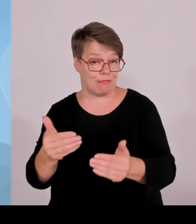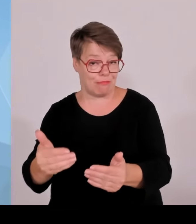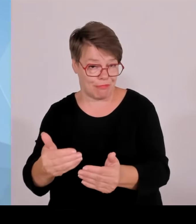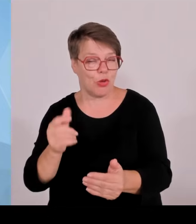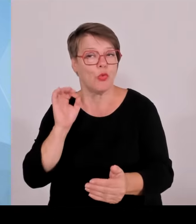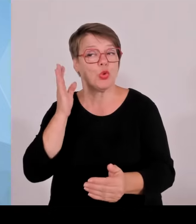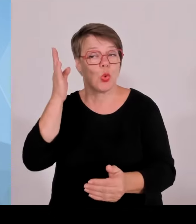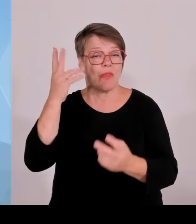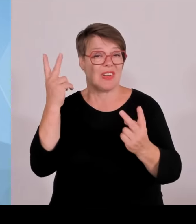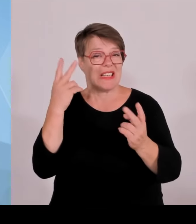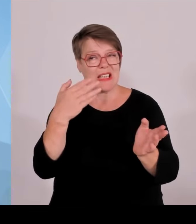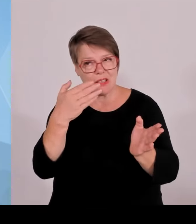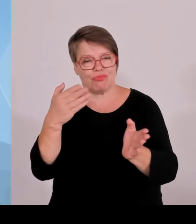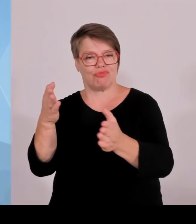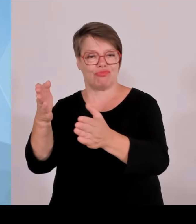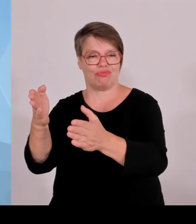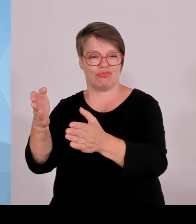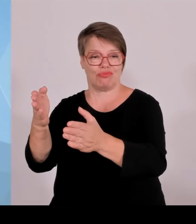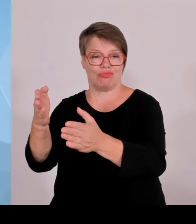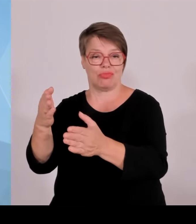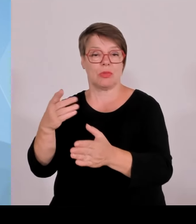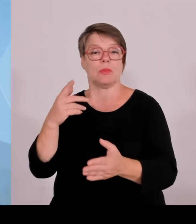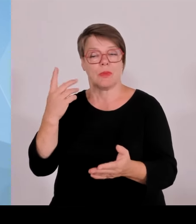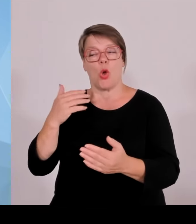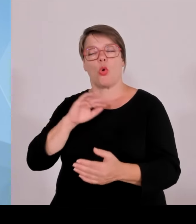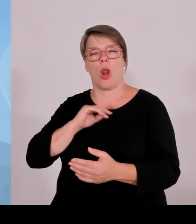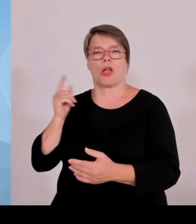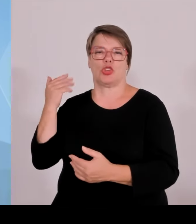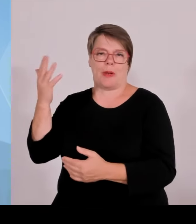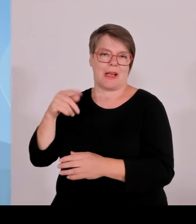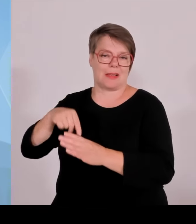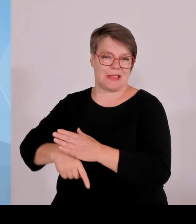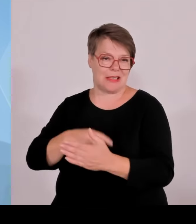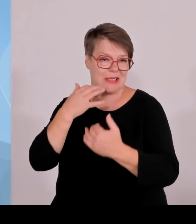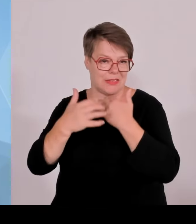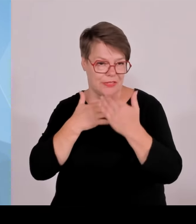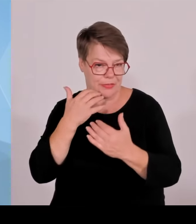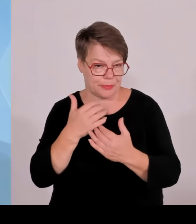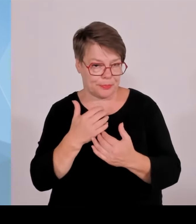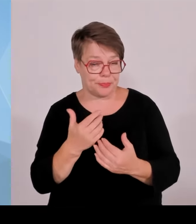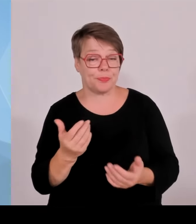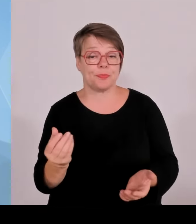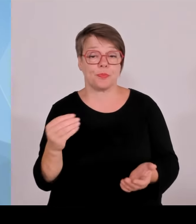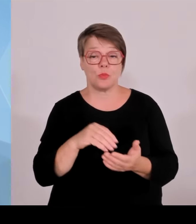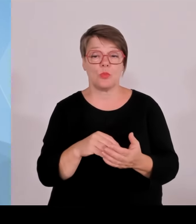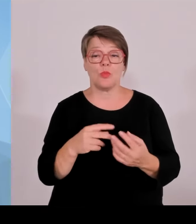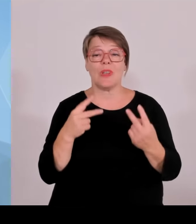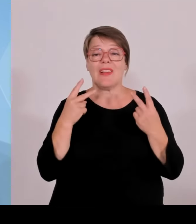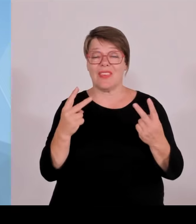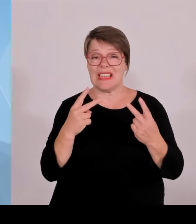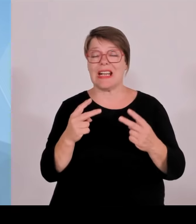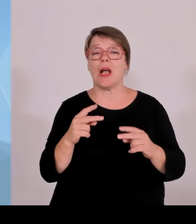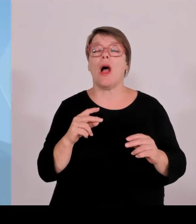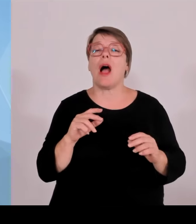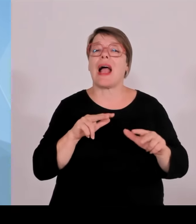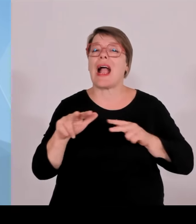Das wird der Kollege Aiwanger dann ausführen, nämlich den sogenannten Windkraftbonus für die Standortgemeinden, also so, dass es